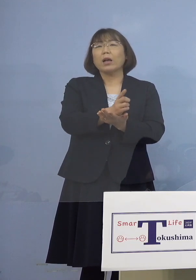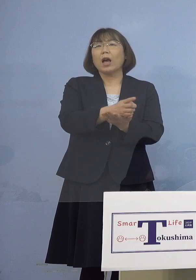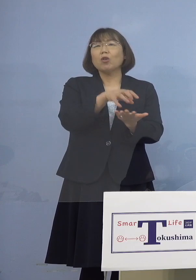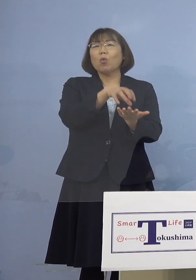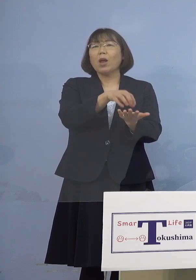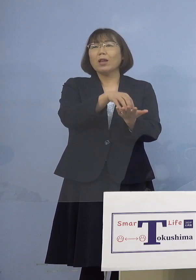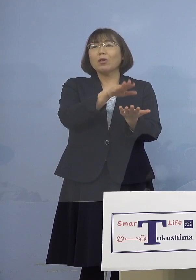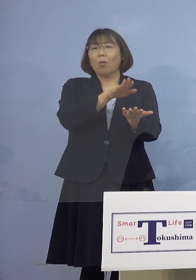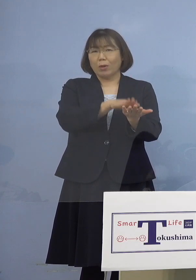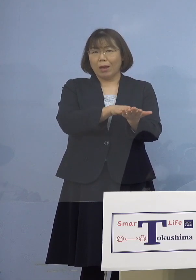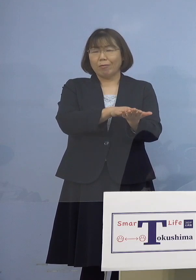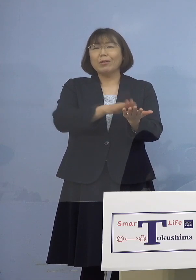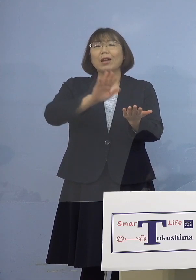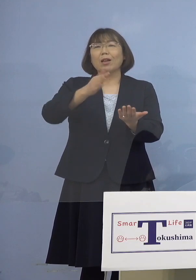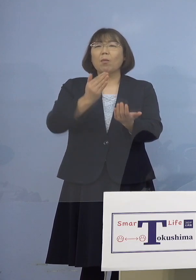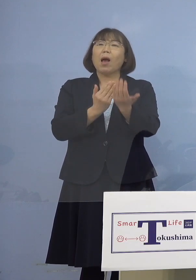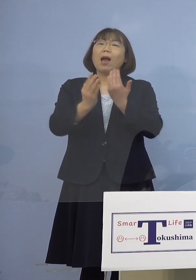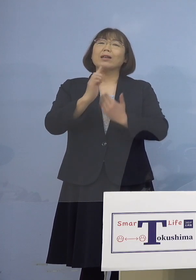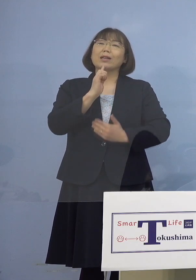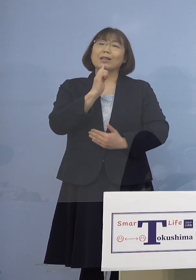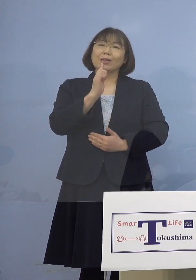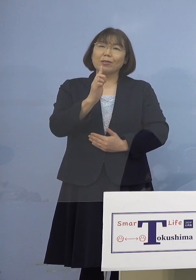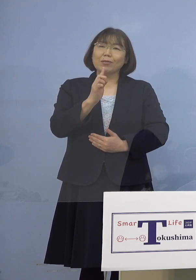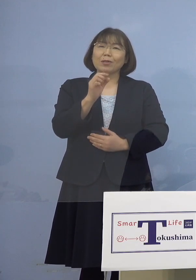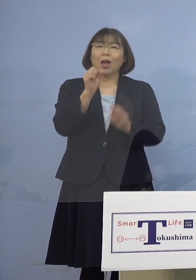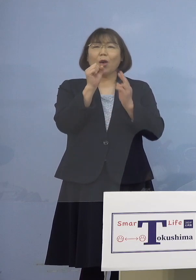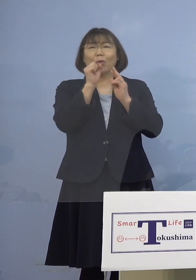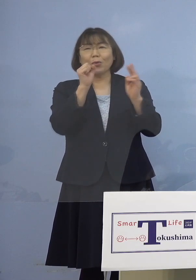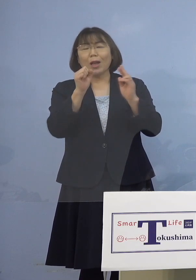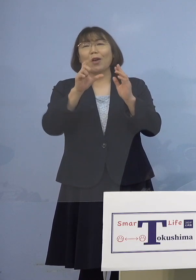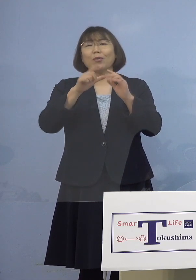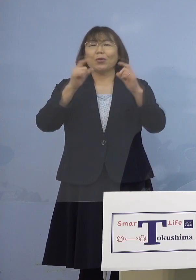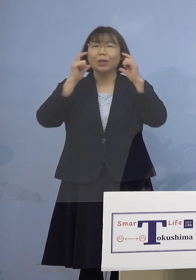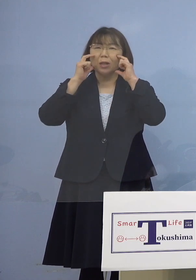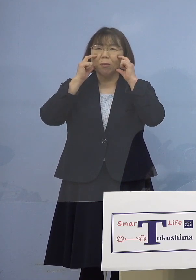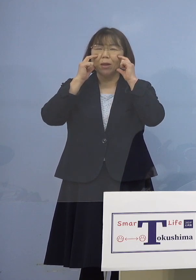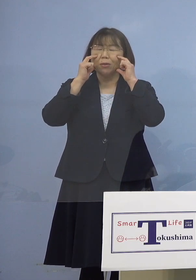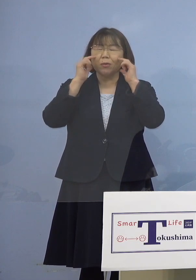しかしはっきり申し上げて歌唱時に マスクほとんど着けておられなかった